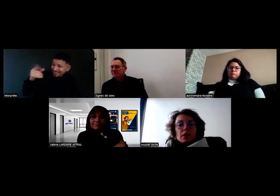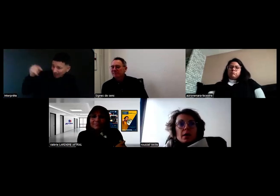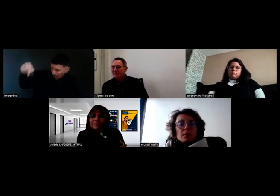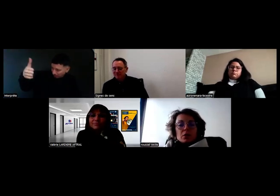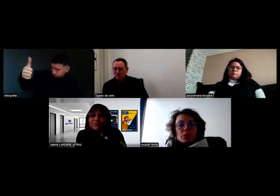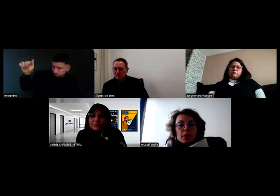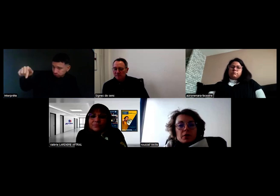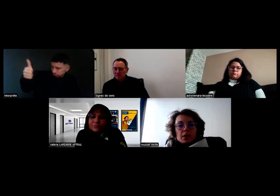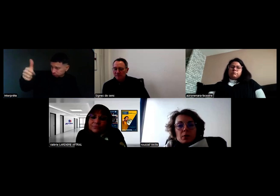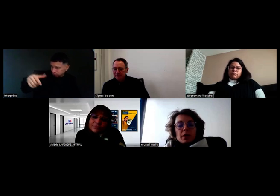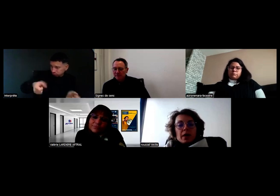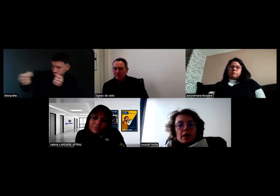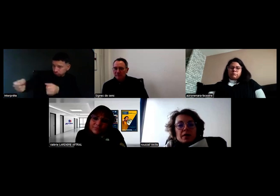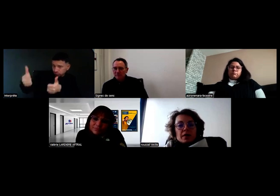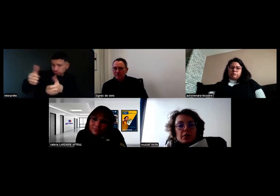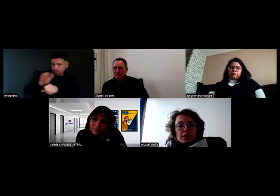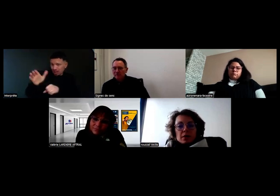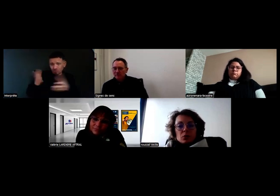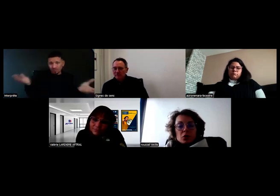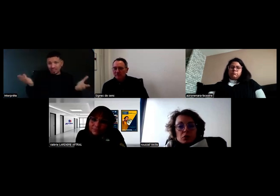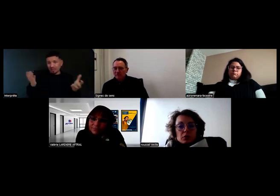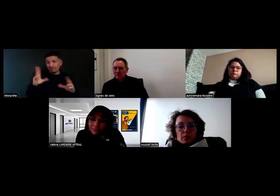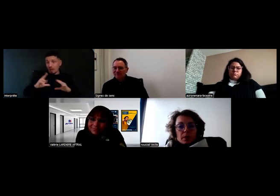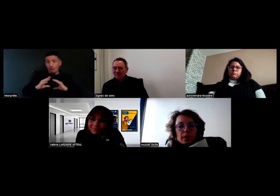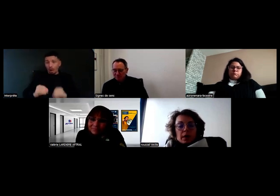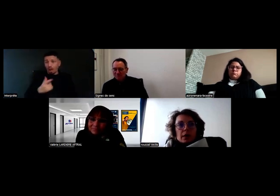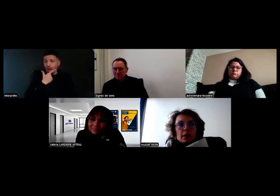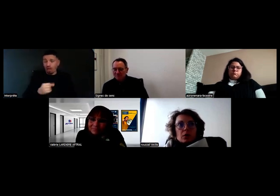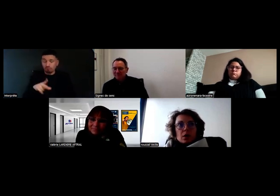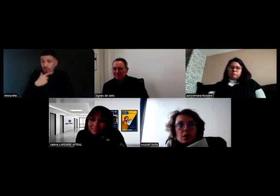La mise en place, finalement, elle est assez facile, je trouve.